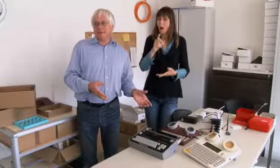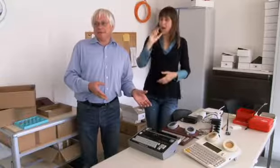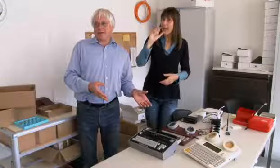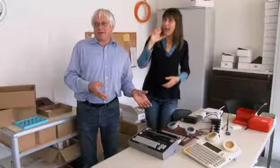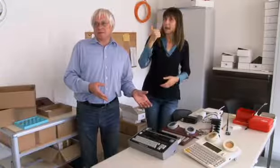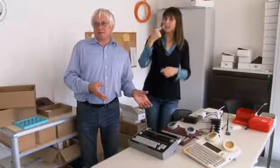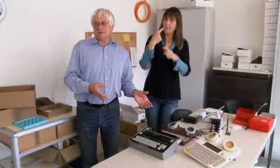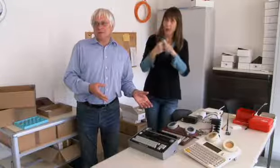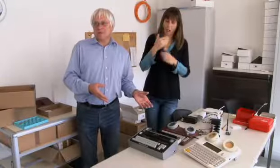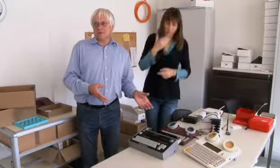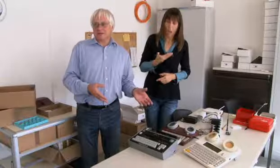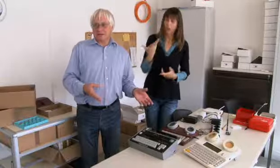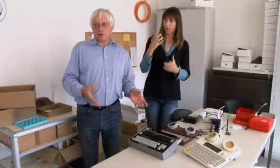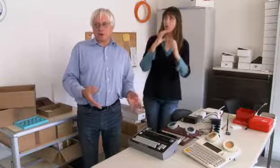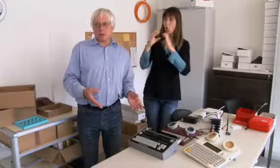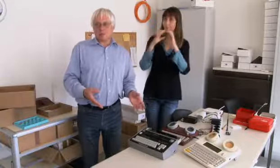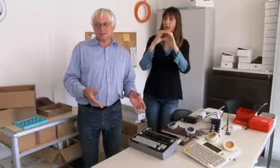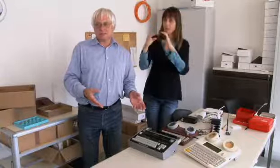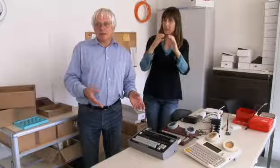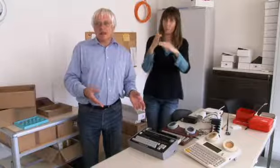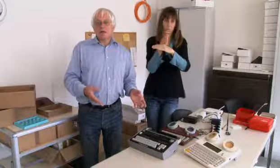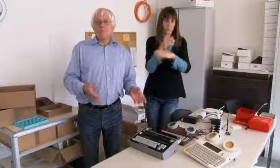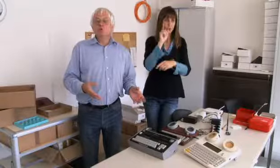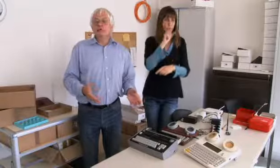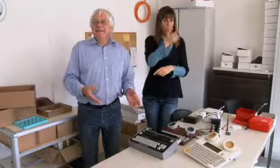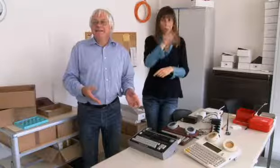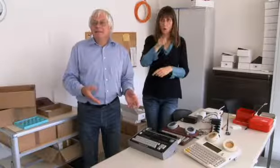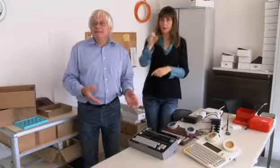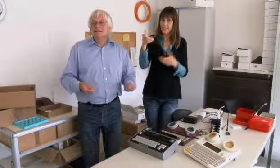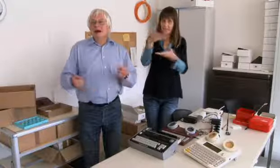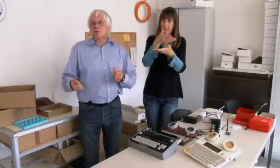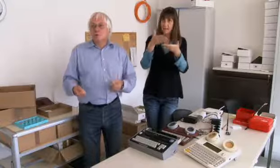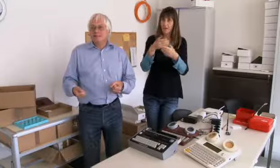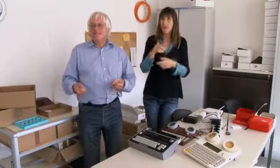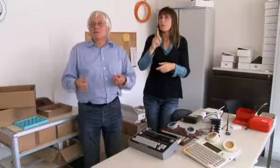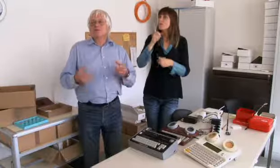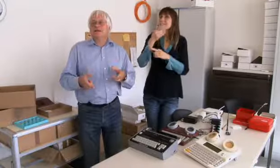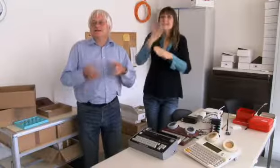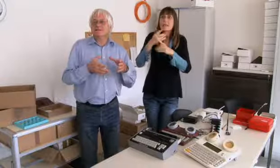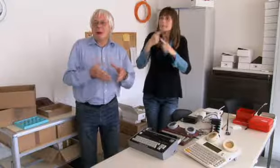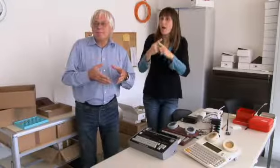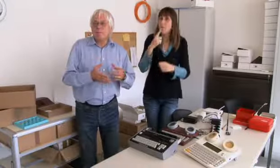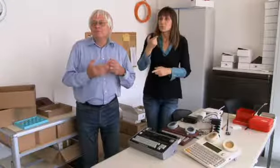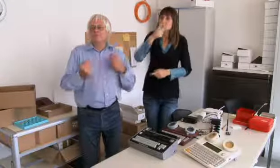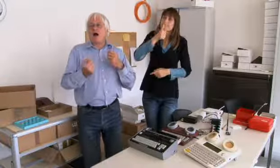unter den Gehörlosen gegeben hat. Man musste nicht immer ins Auto oder